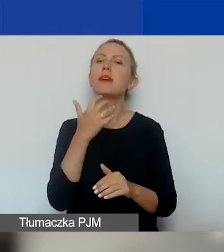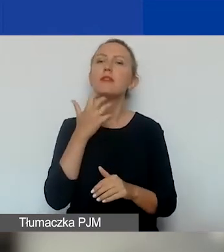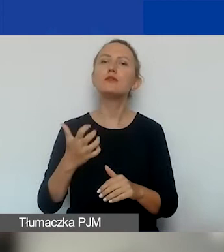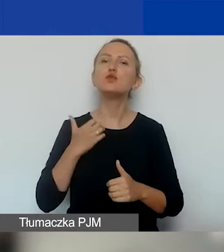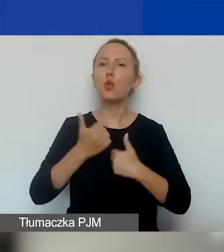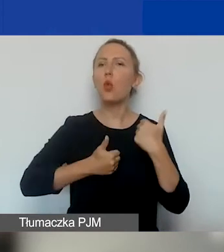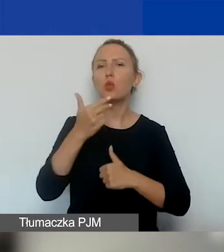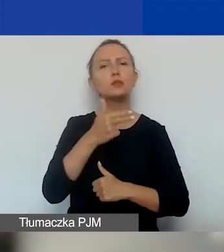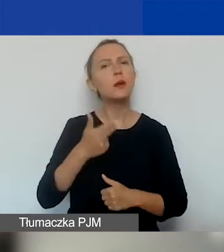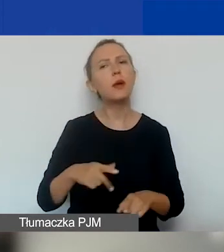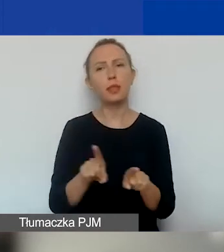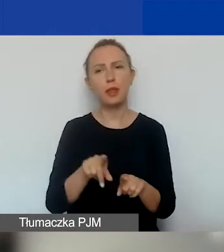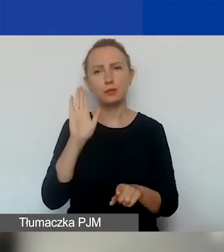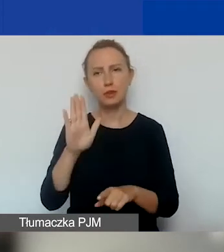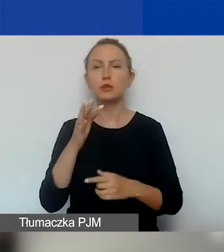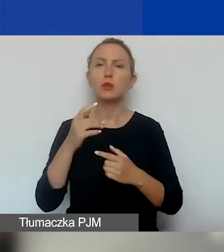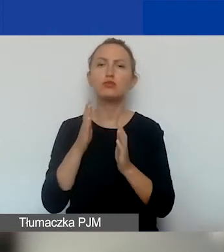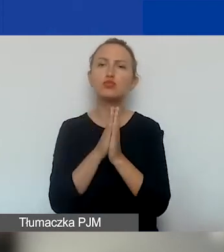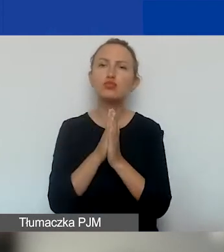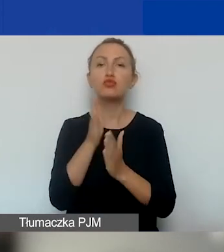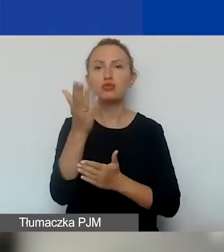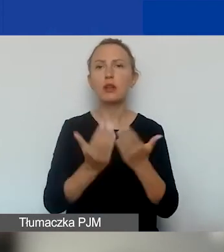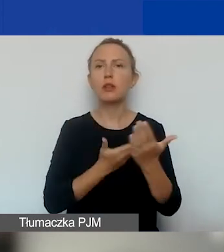będziecie państwo o to proszeni we wniosku, żeby je określić